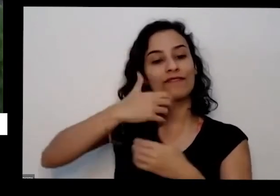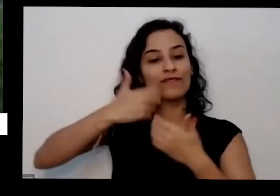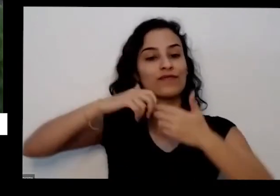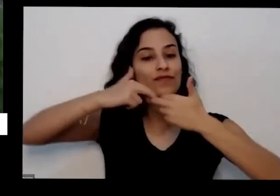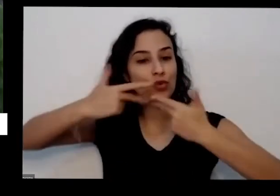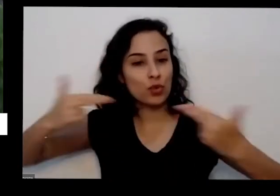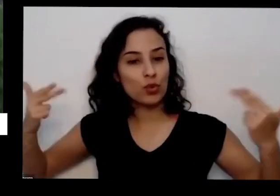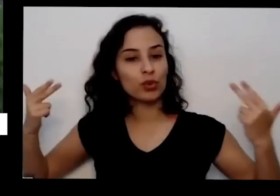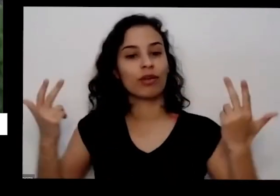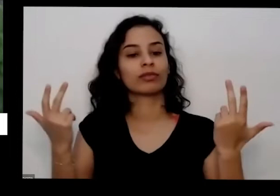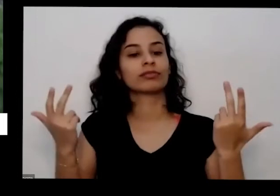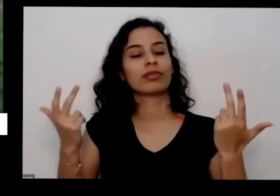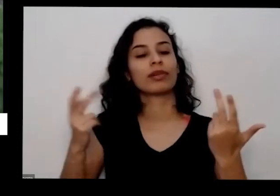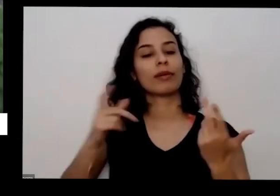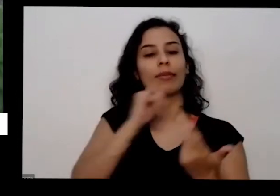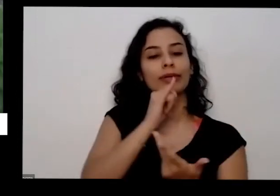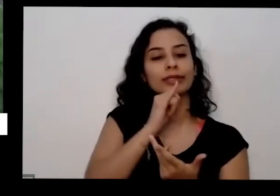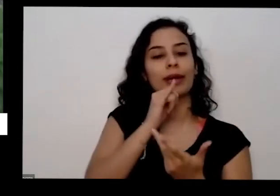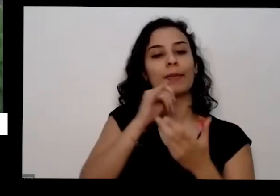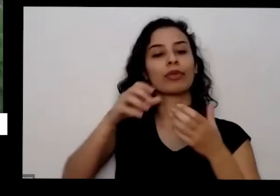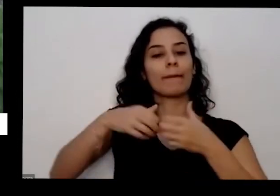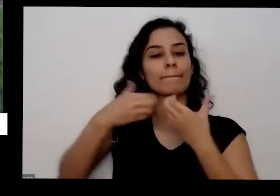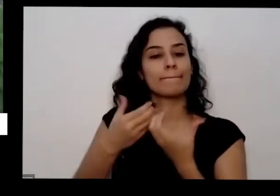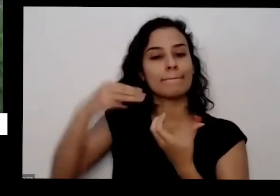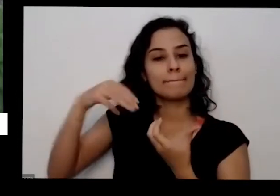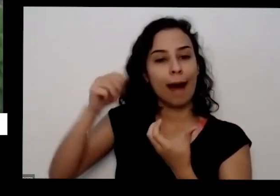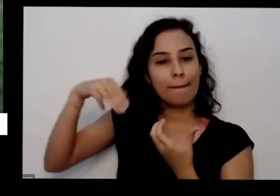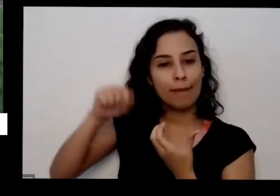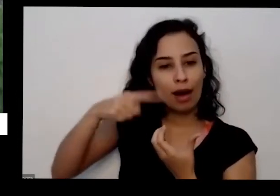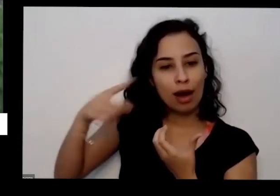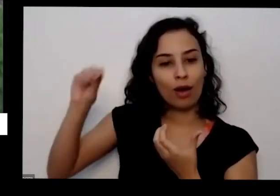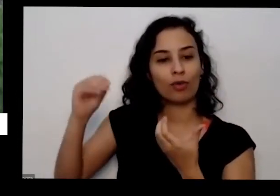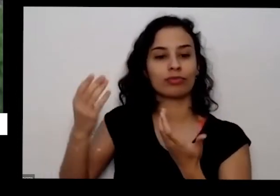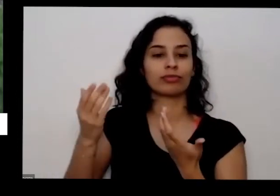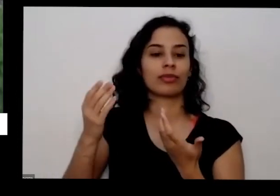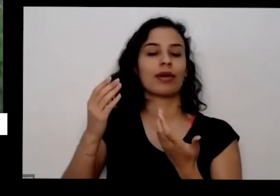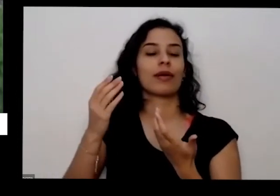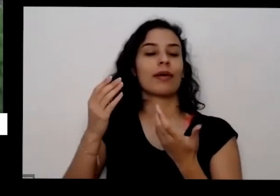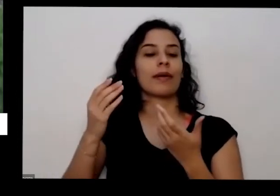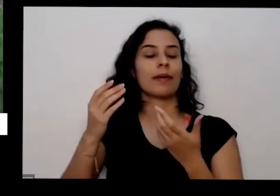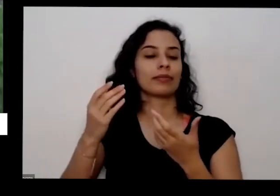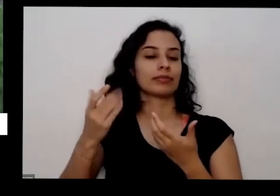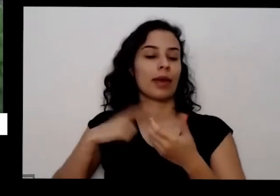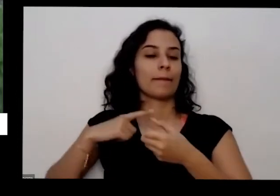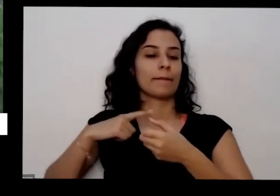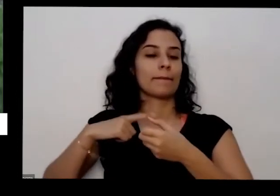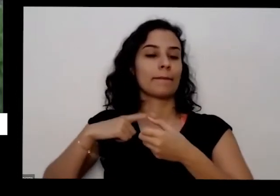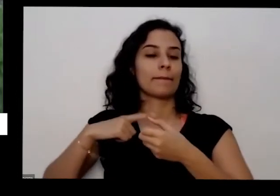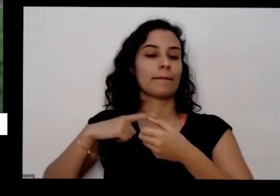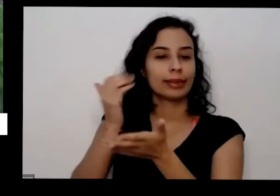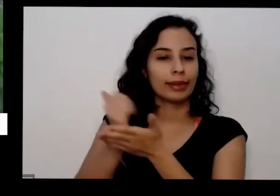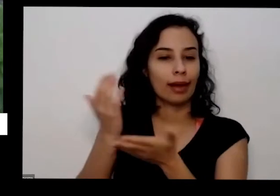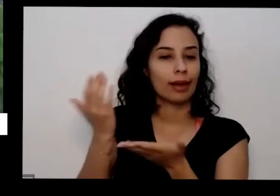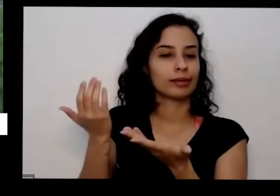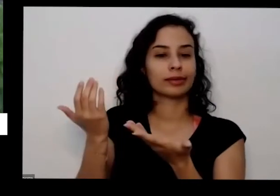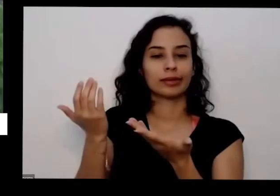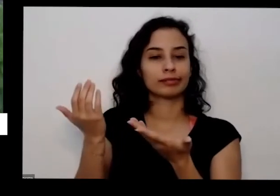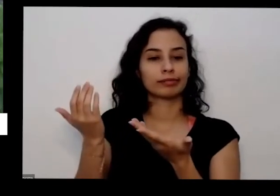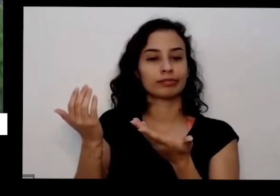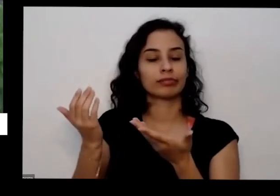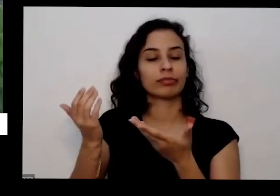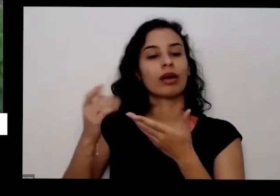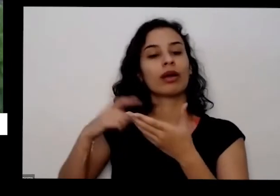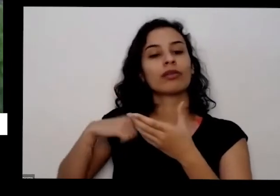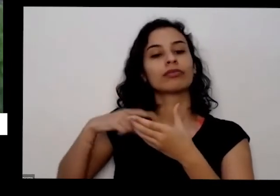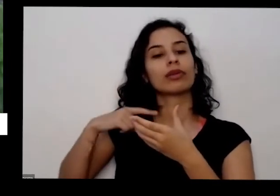de mamão mas pode ser banana de batata pegou a casca põe numa forno no sol ou no forno para poder